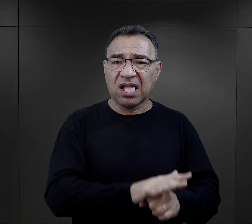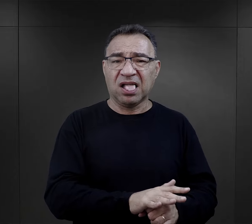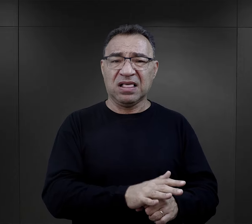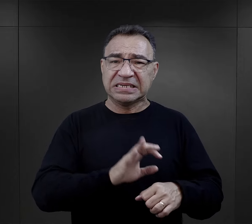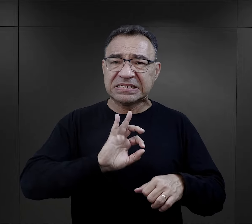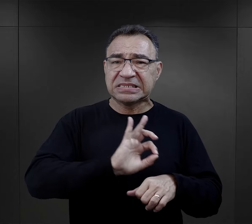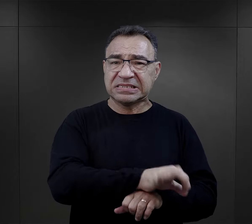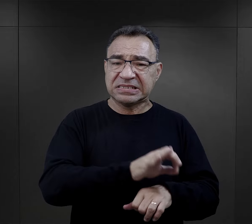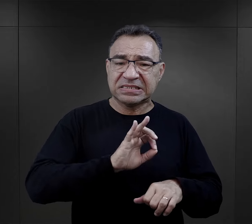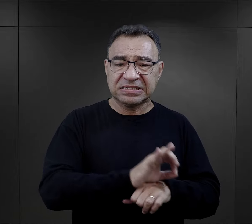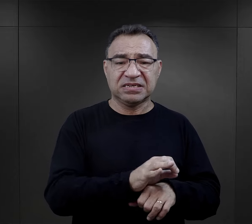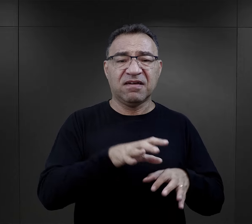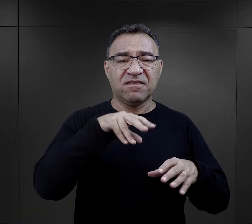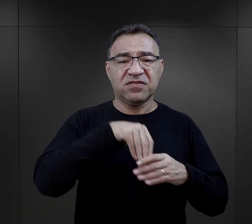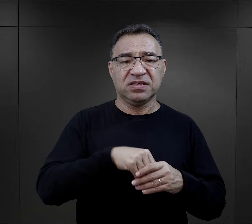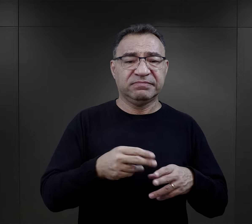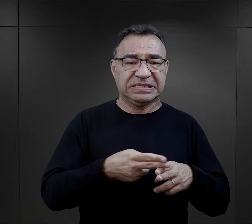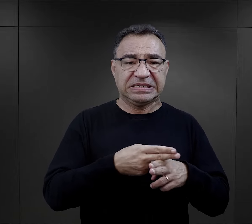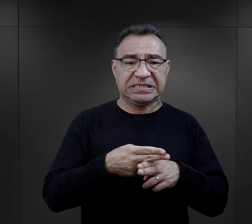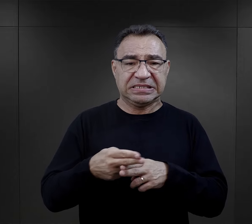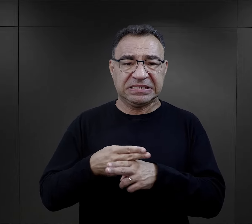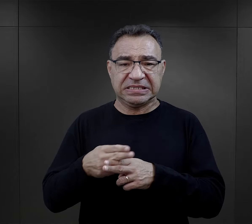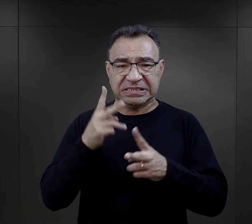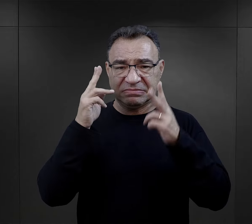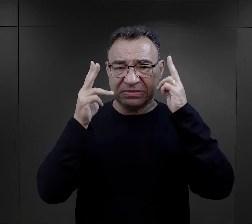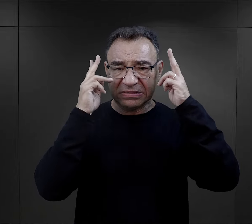podczas dezynfekcji, podczas strzyżenia.